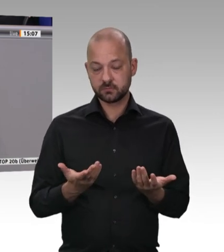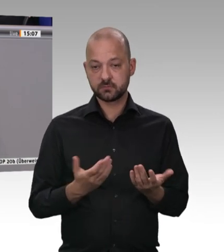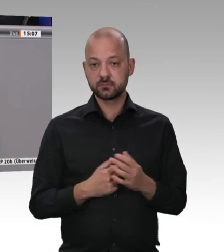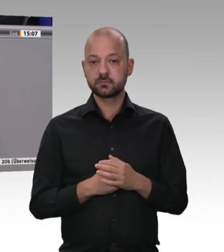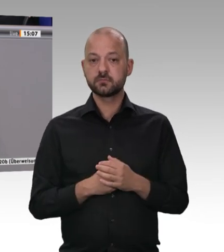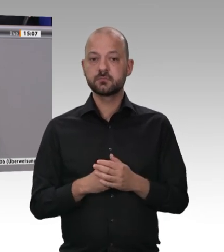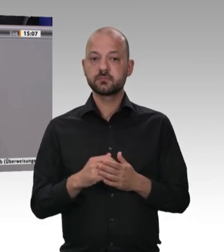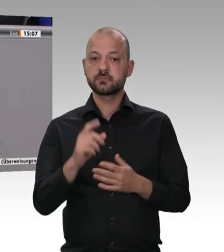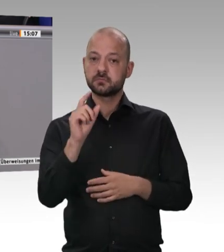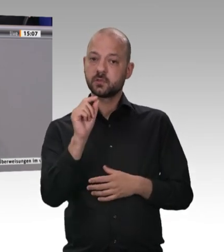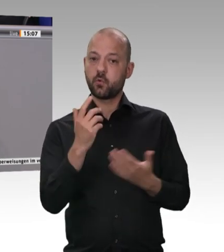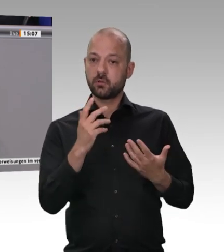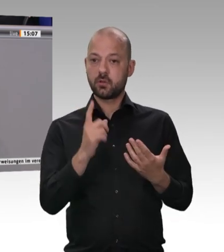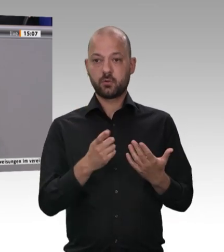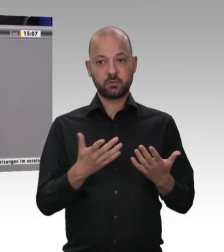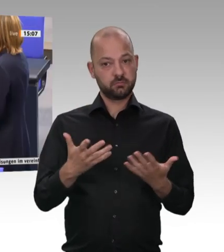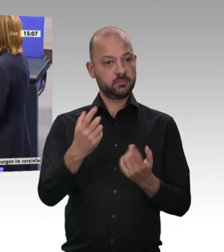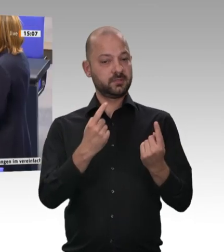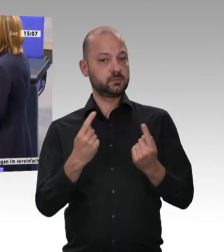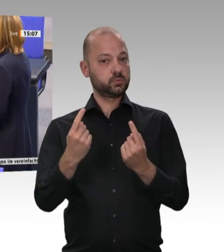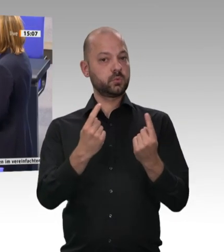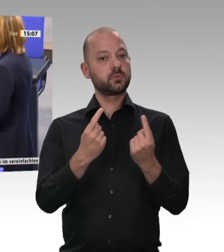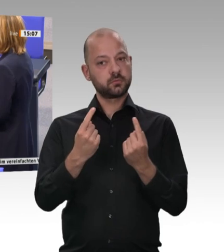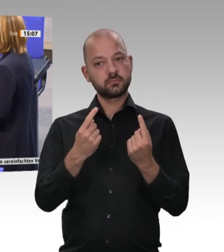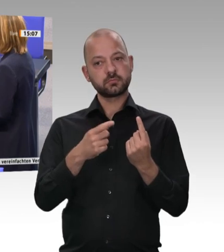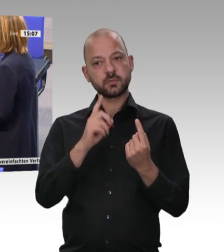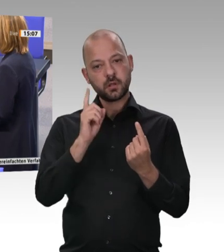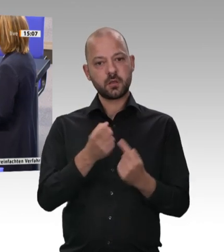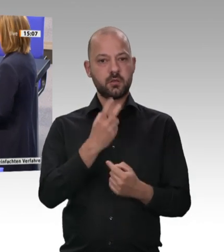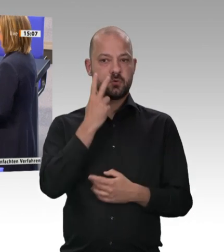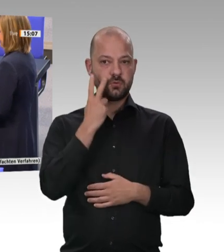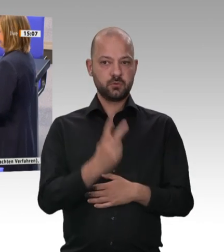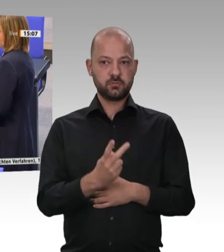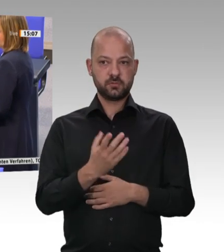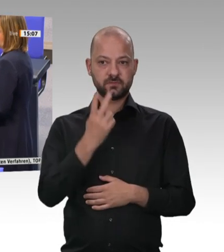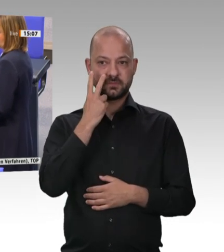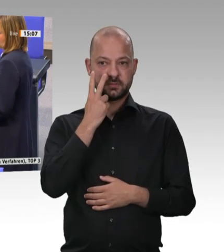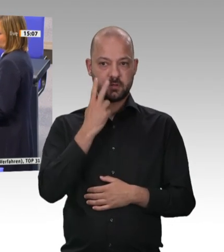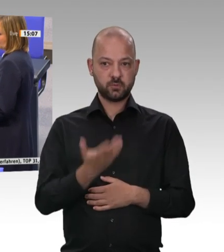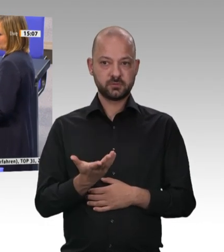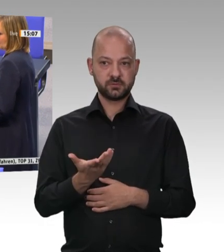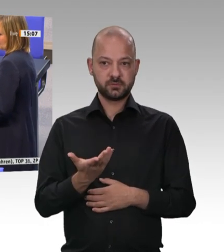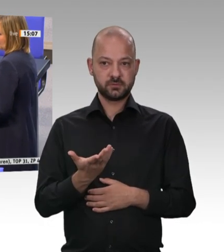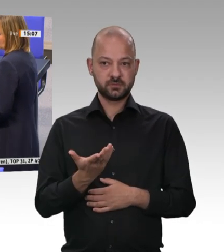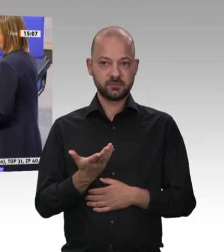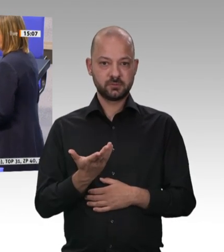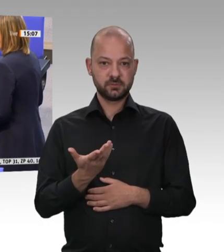Das ist doch unser aller Anliegen, und darüber müssen wir uns in einer Diskussion doch